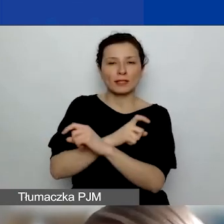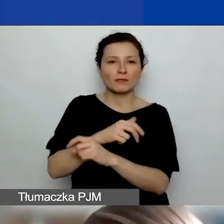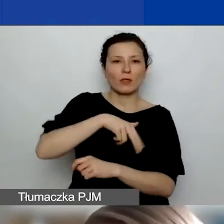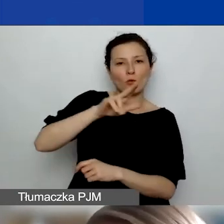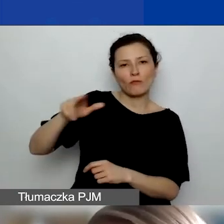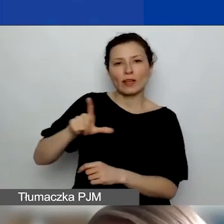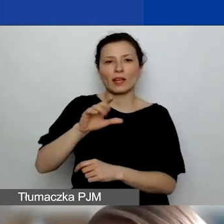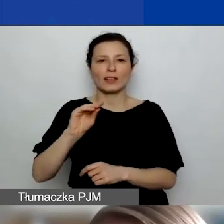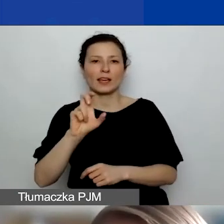koniecznie po angielsku.